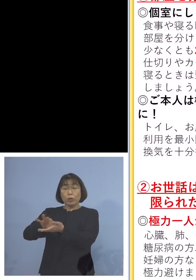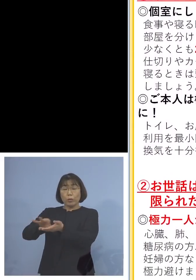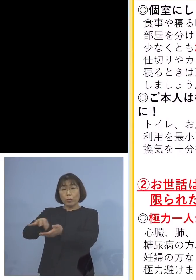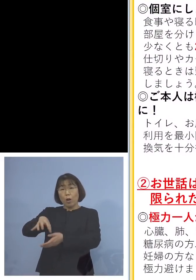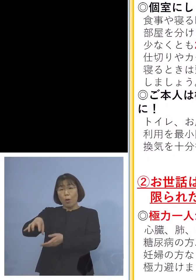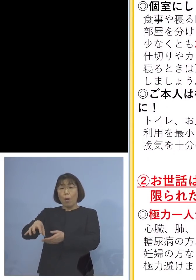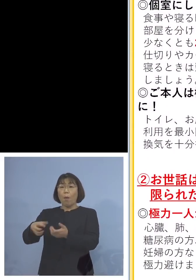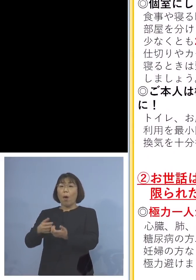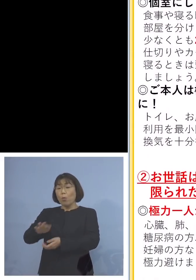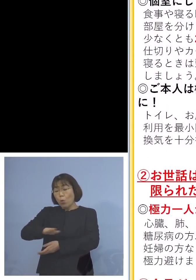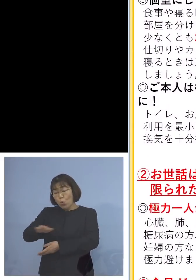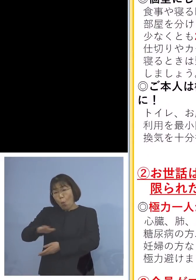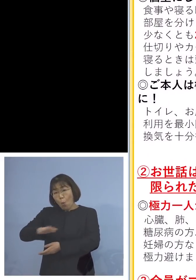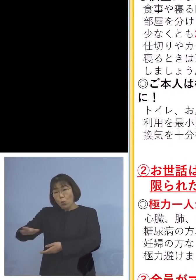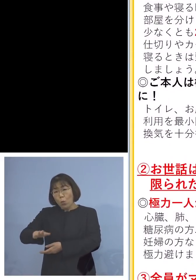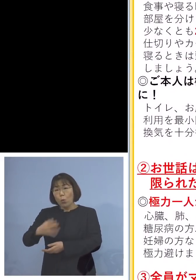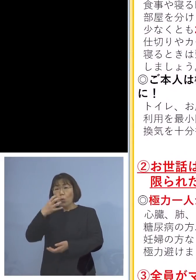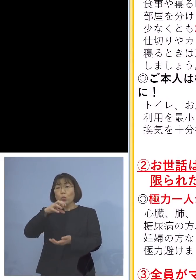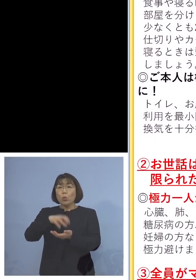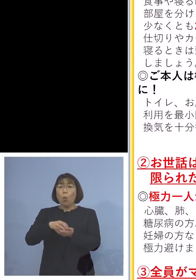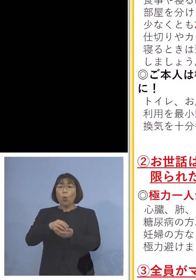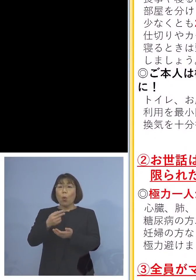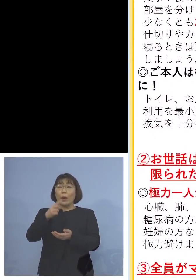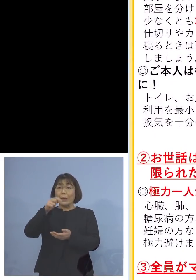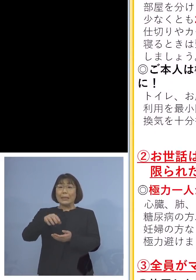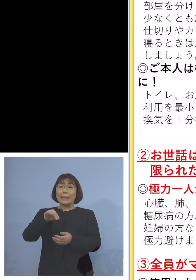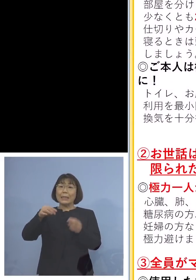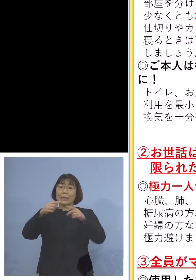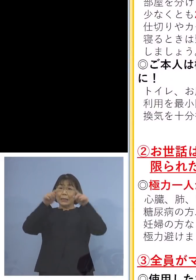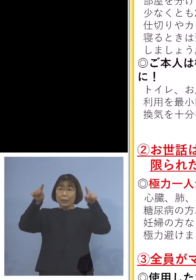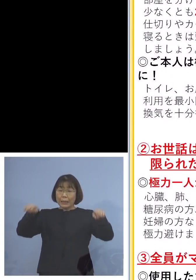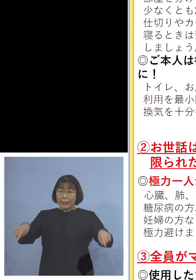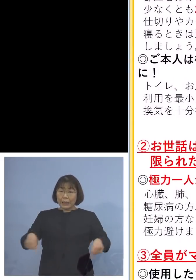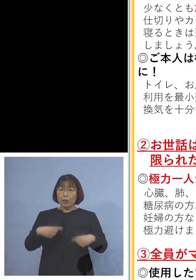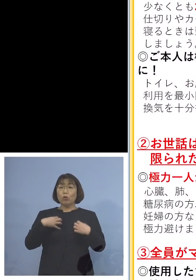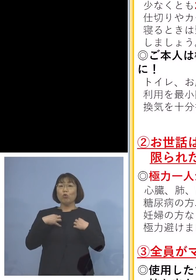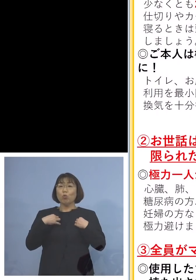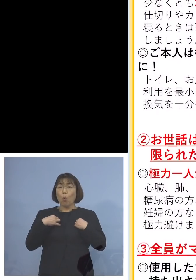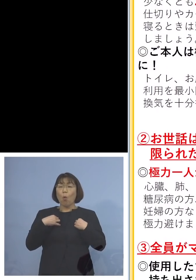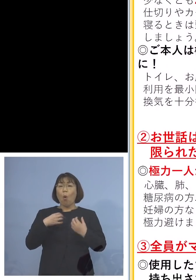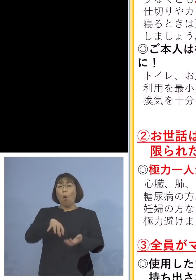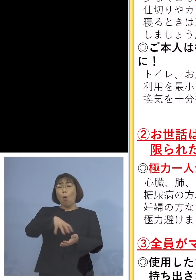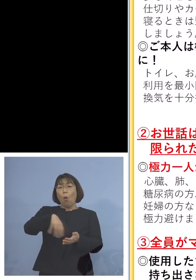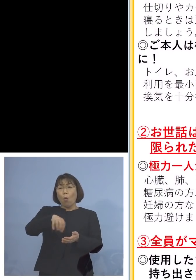また汚れたシーツ、衣類の洗濯 重要なのはごみ出し